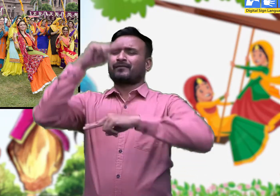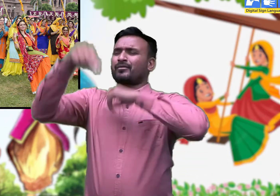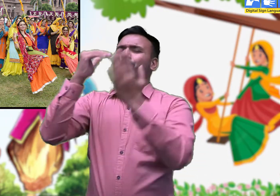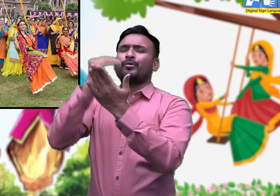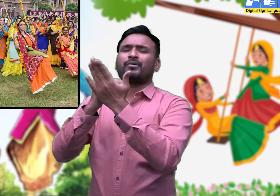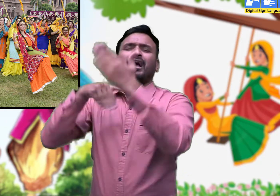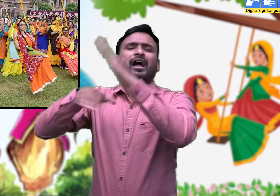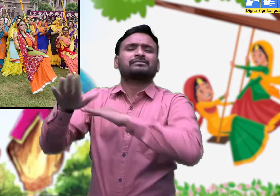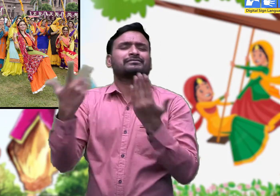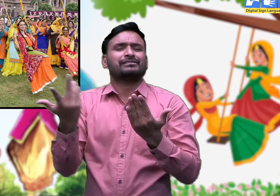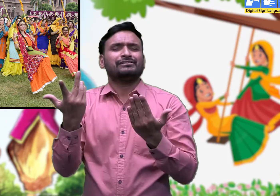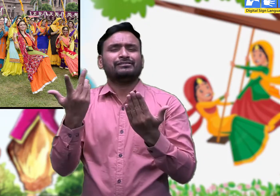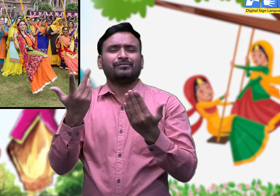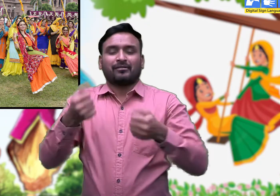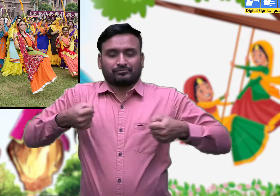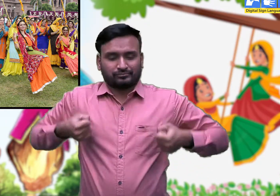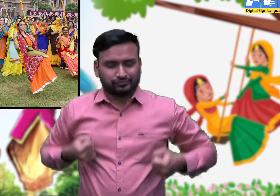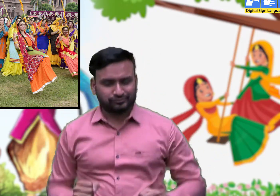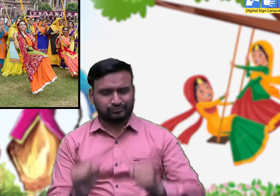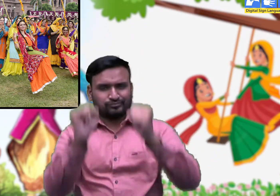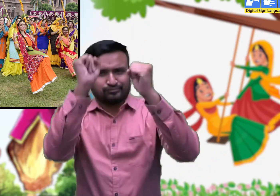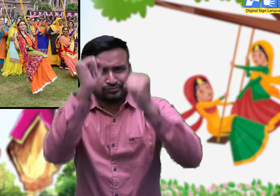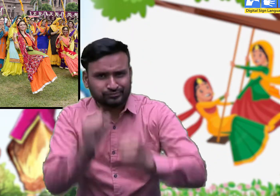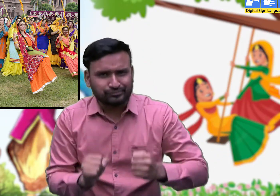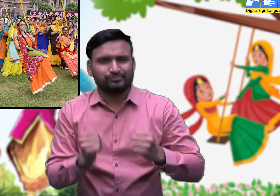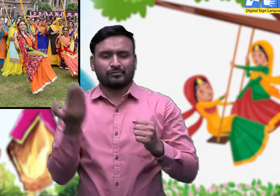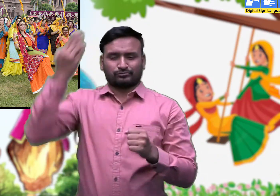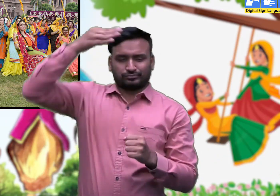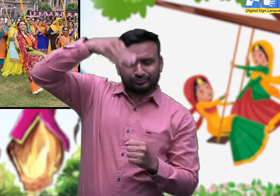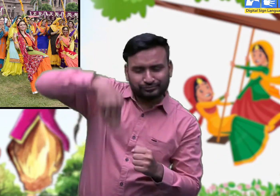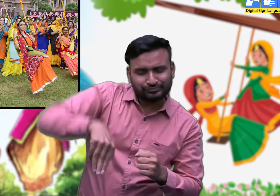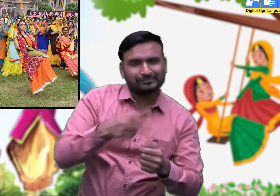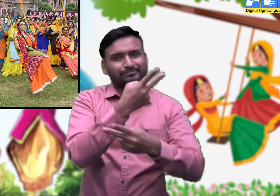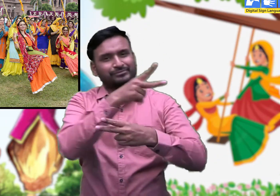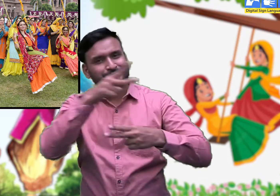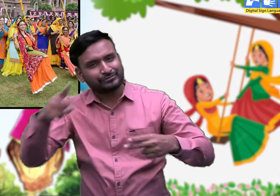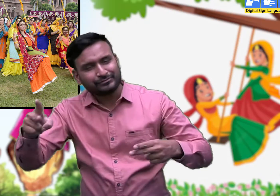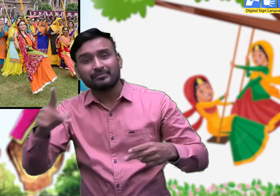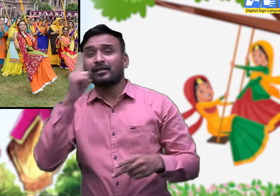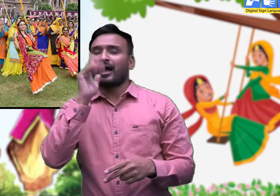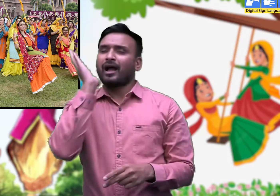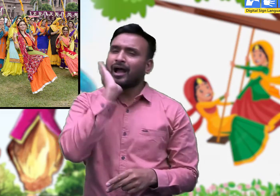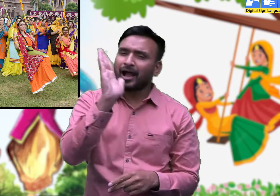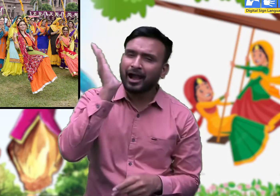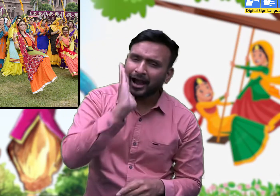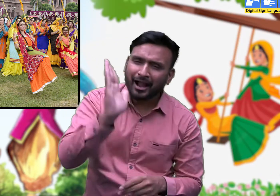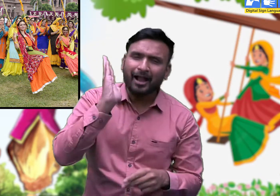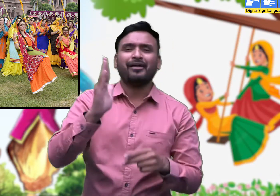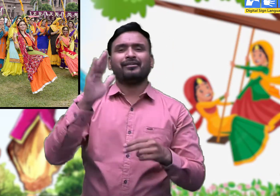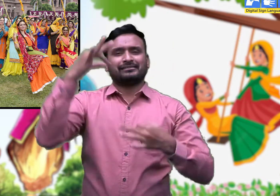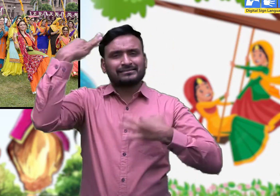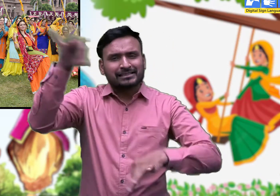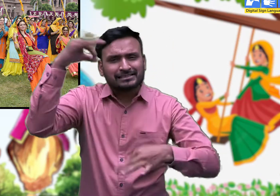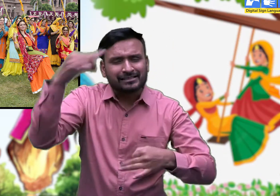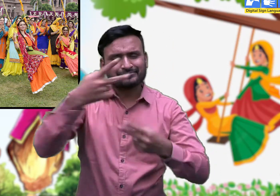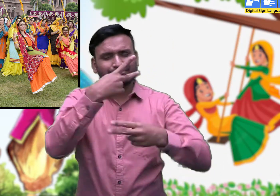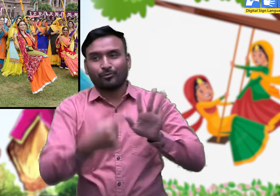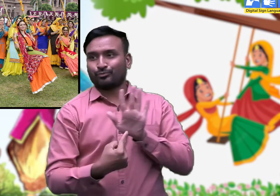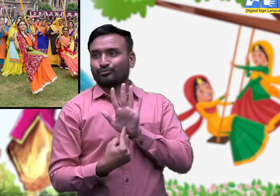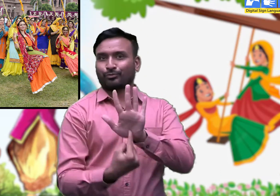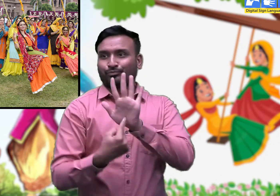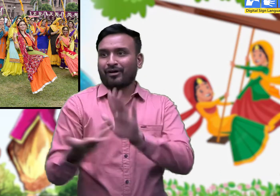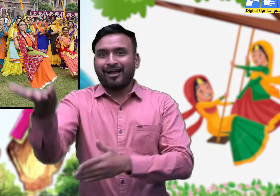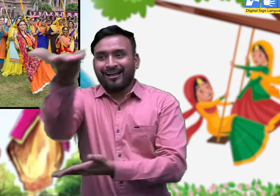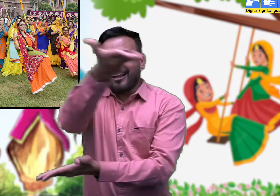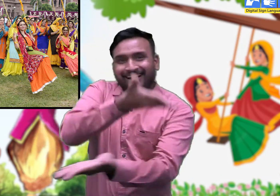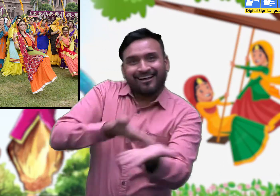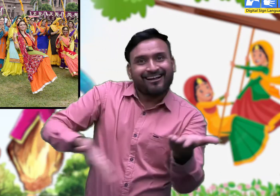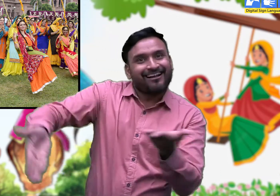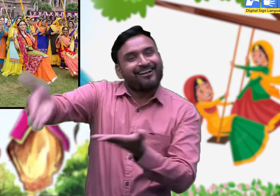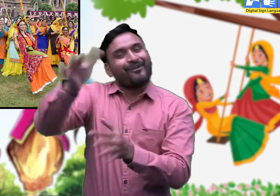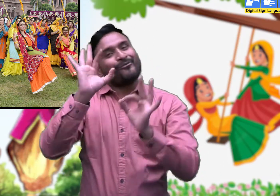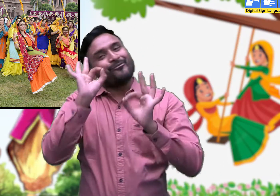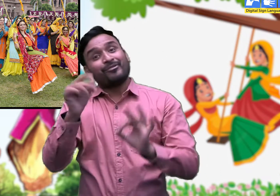मेले में पींग झूलने तथा सांस्कृतिक कार्यक्रमों का भव्य आयोजन किया जाता है। जिसमें सभी शामिल होते हैं।